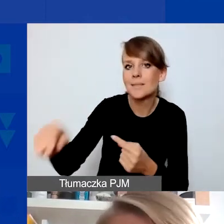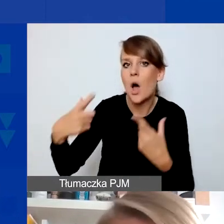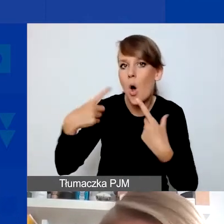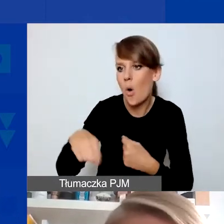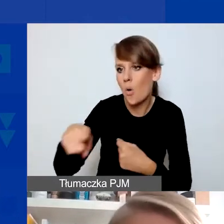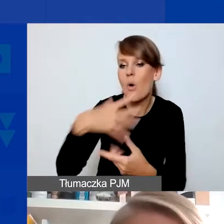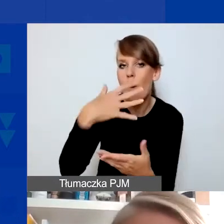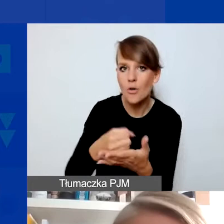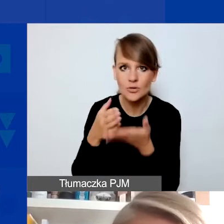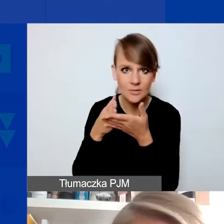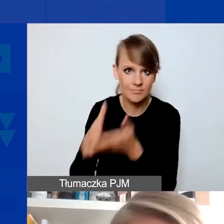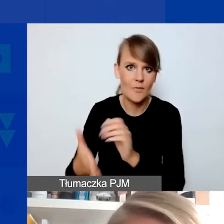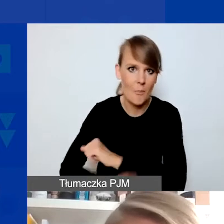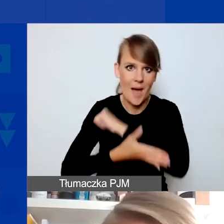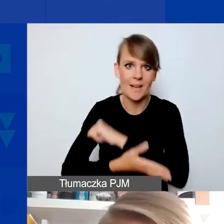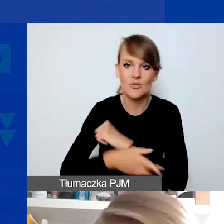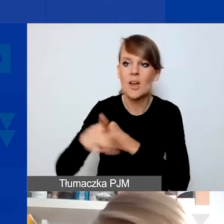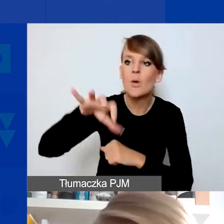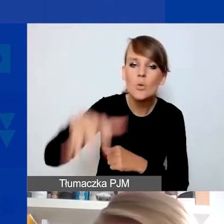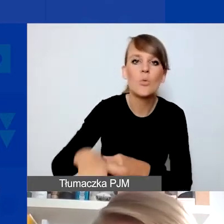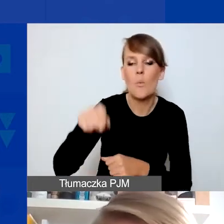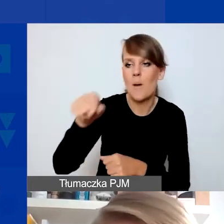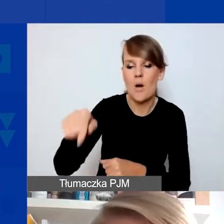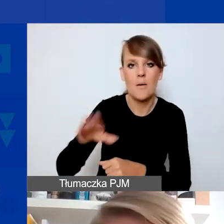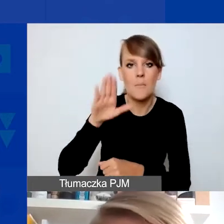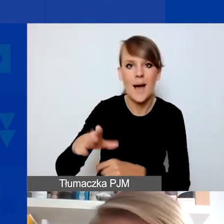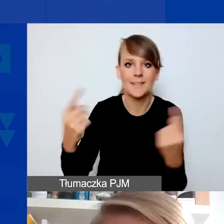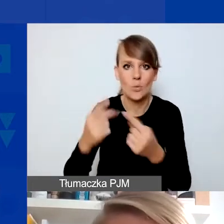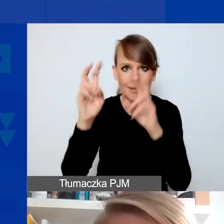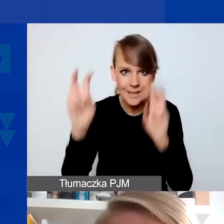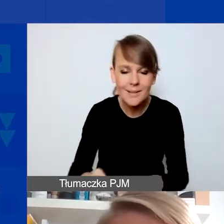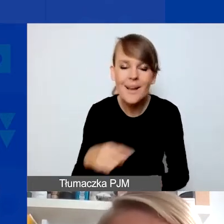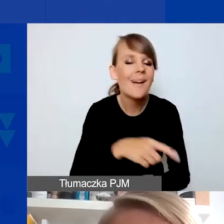z grup dotkniętych sytuacją kryzysową. To nie mogą być projekty związane